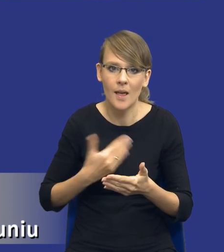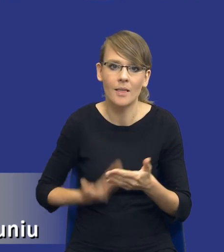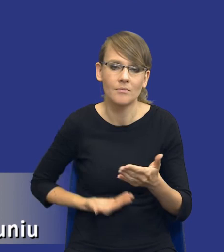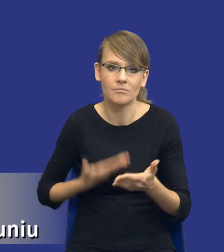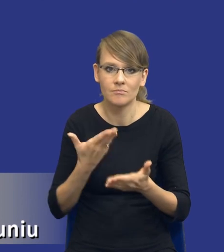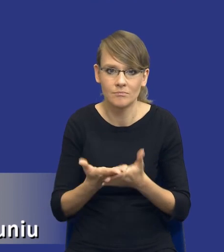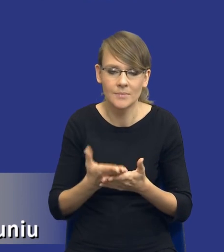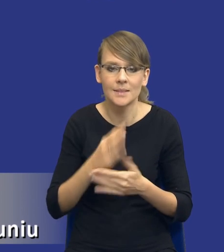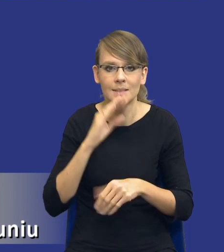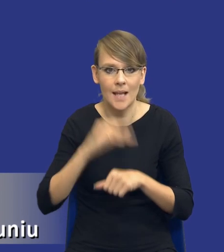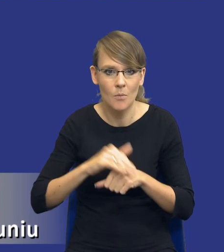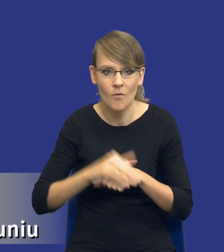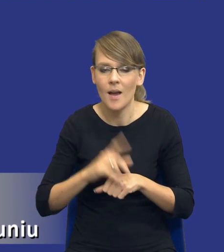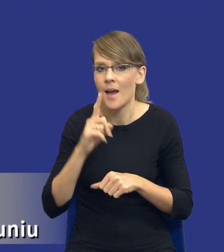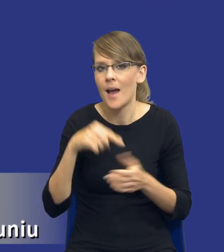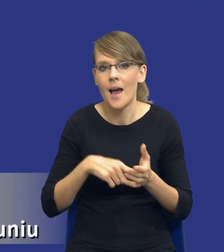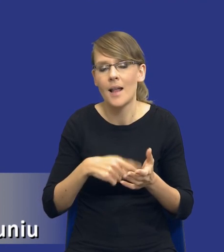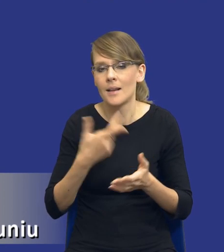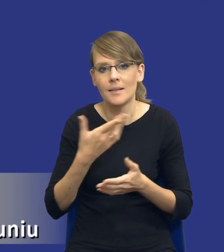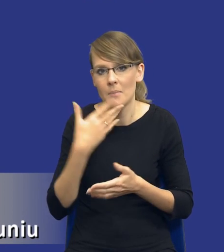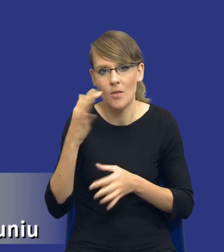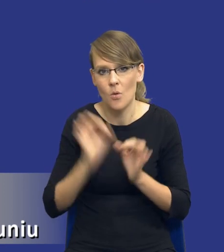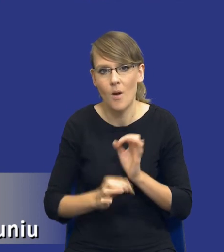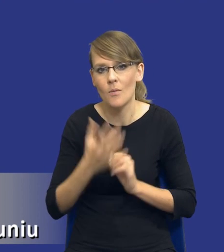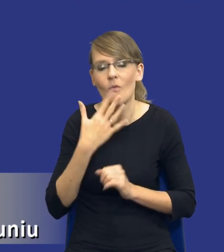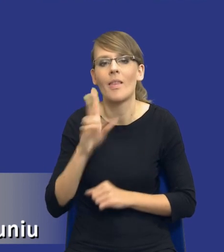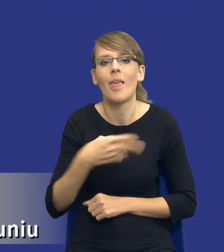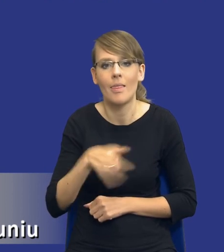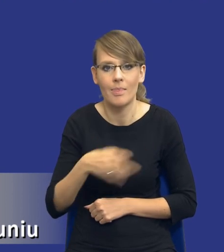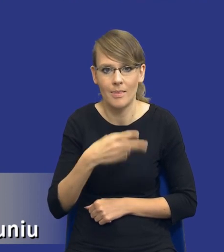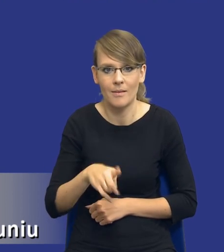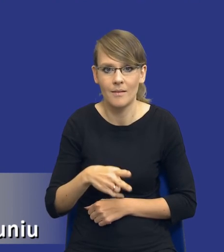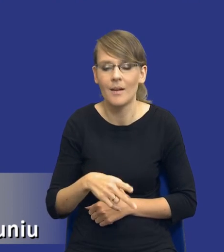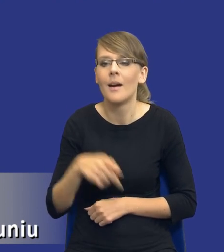Natomiast nie mówi dokładnie, kiedy, to przed wszczęciem postępowania o